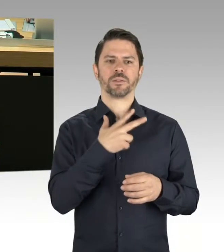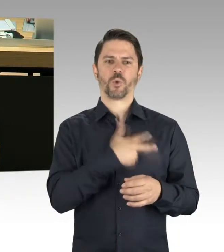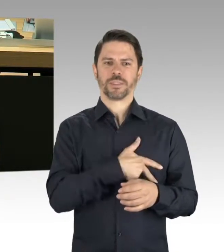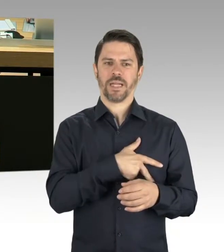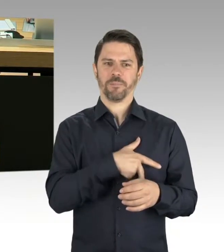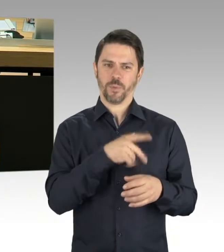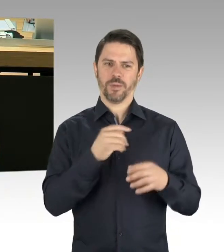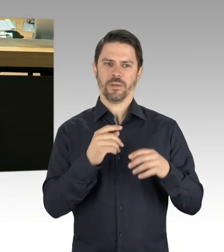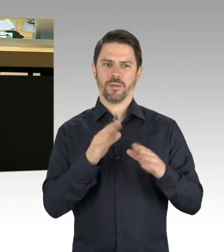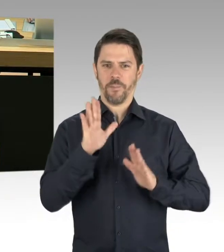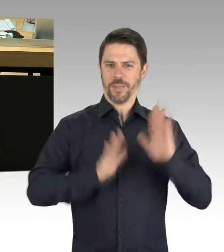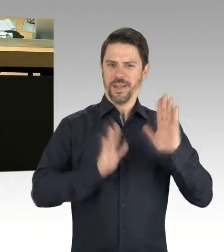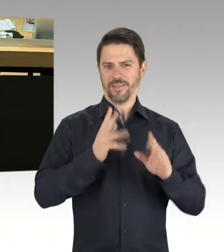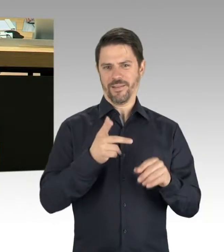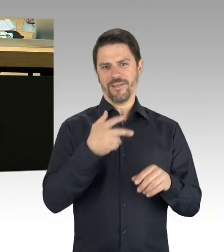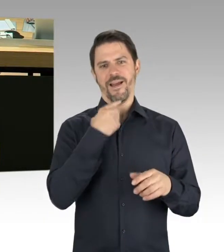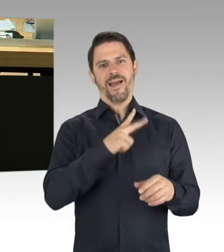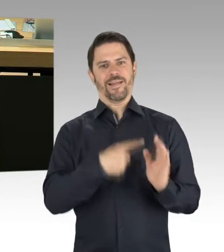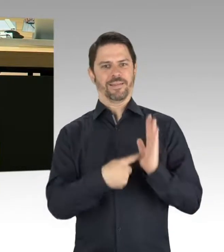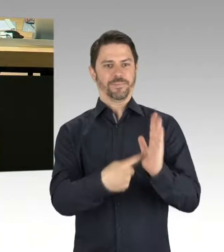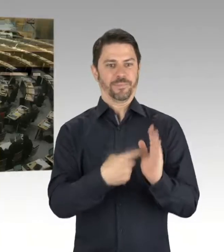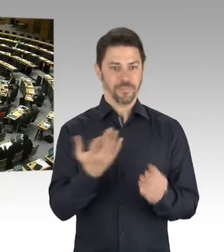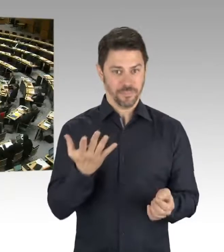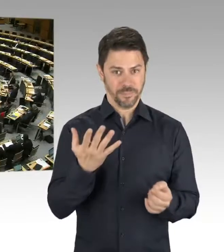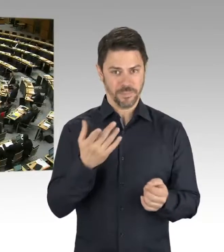und sonstiger Enteignungsphantasien?